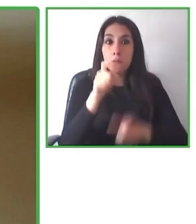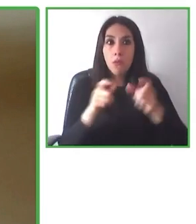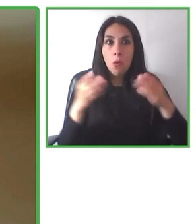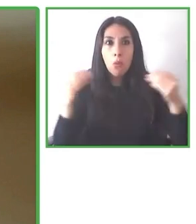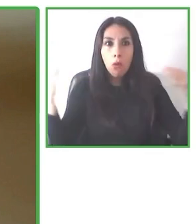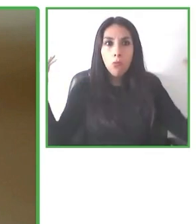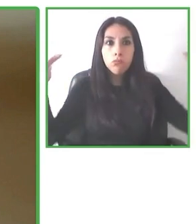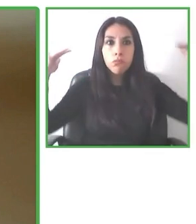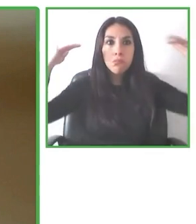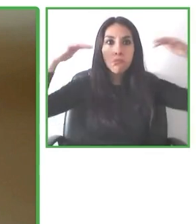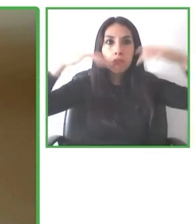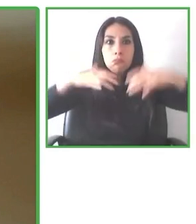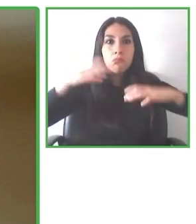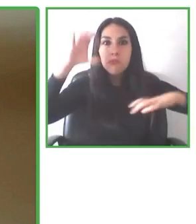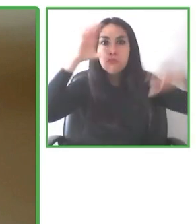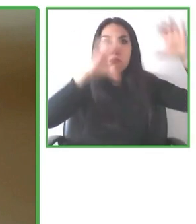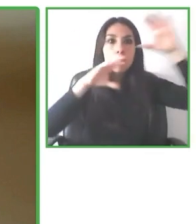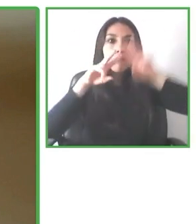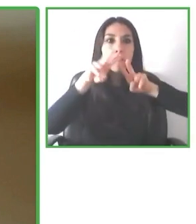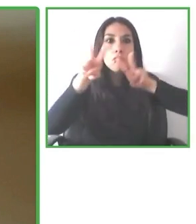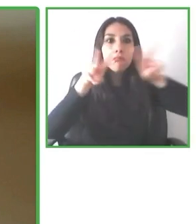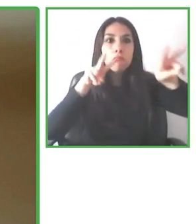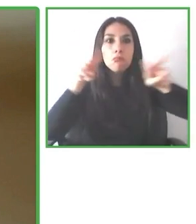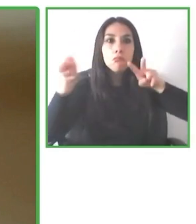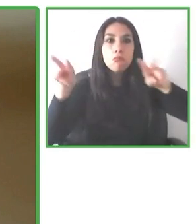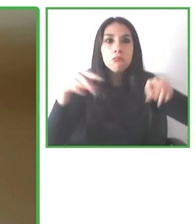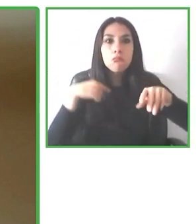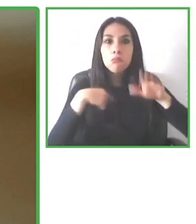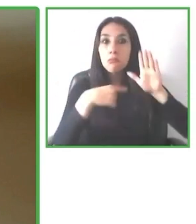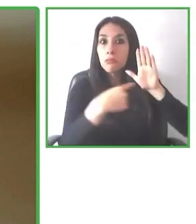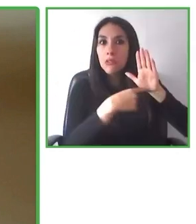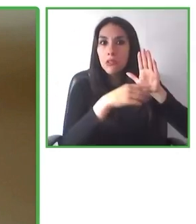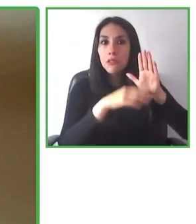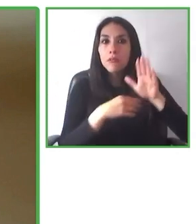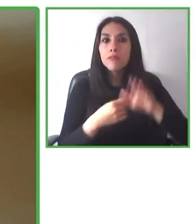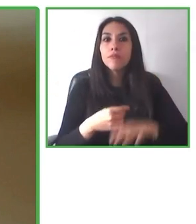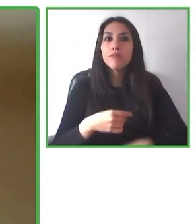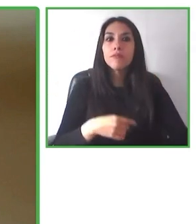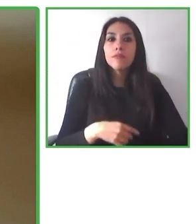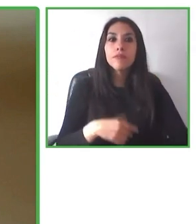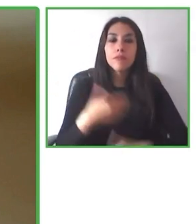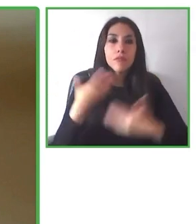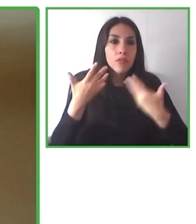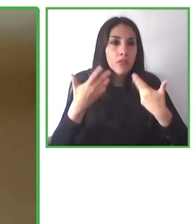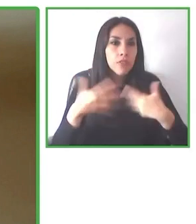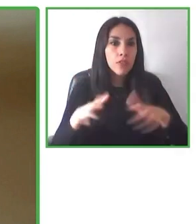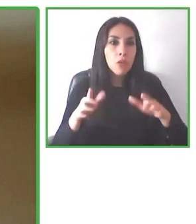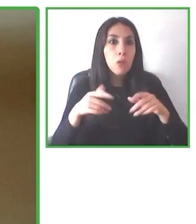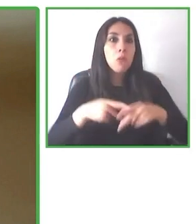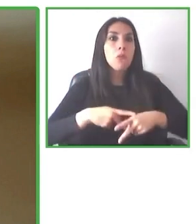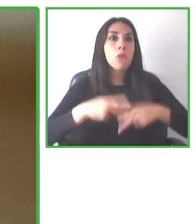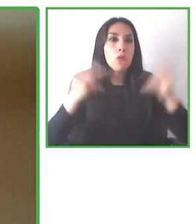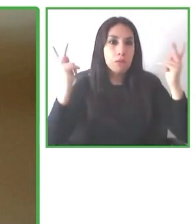Creemos que, en lo personal creo, que el mundo en muchos ámbitos está yendo hacia una dirección que al menos a mí no me gusta.